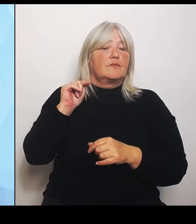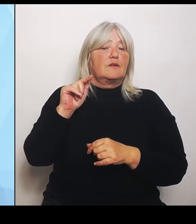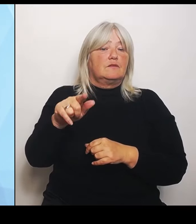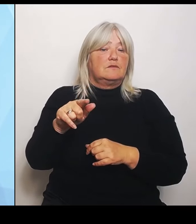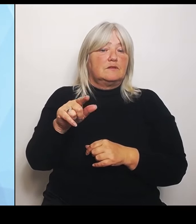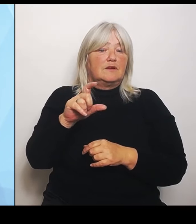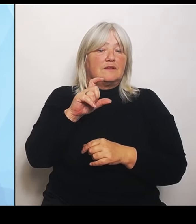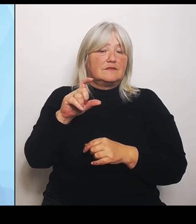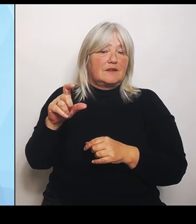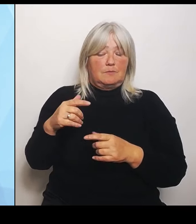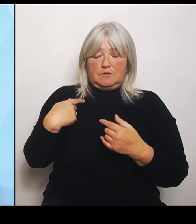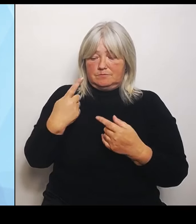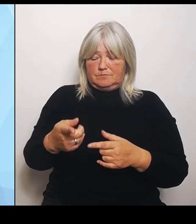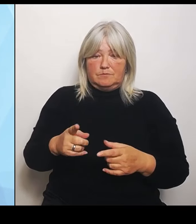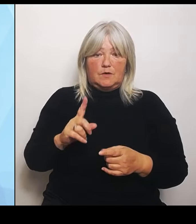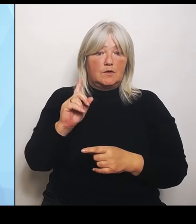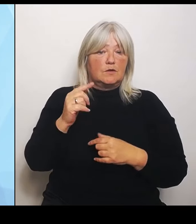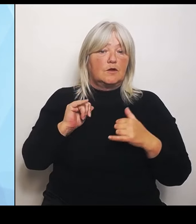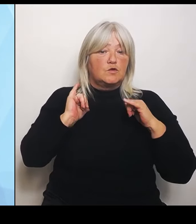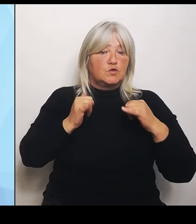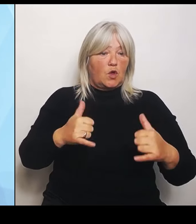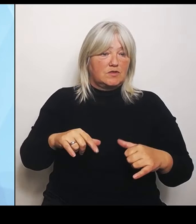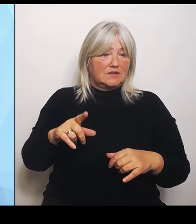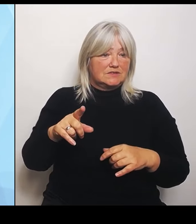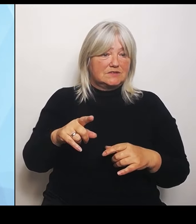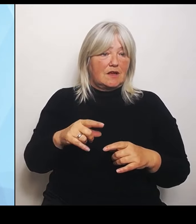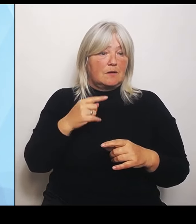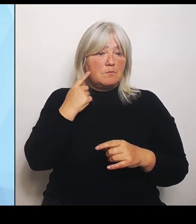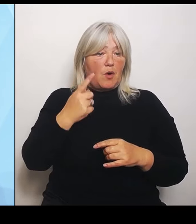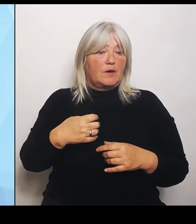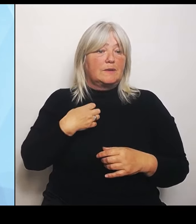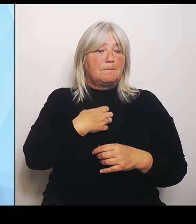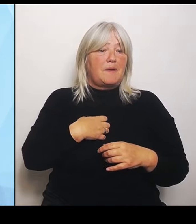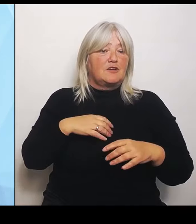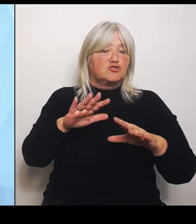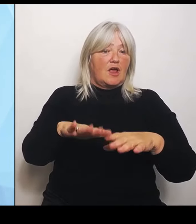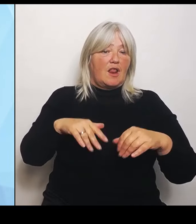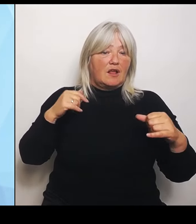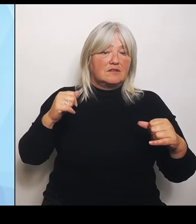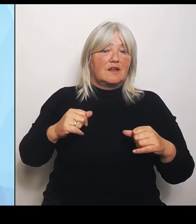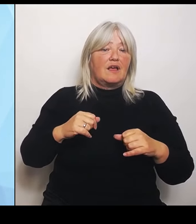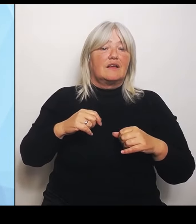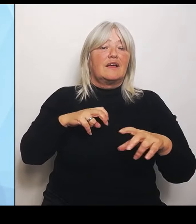Regierungserklärung abhalten, wo ich die sieben Punkte noch mal sehr intensiv, sehr detailliert darstellen werde.